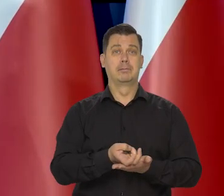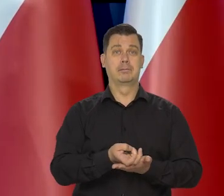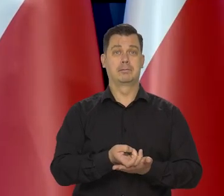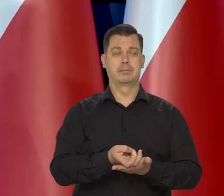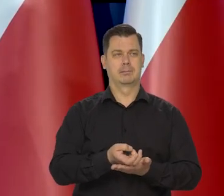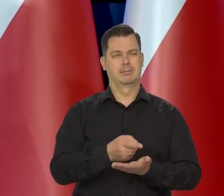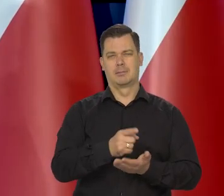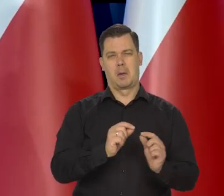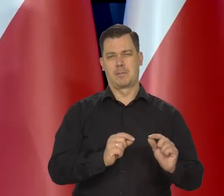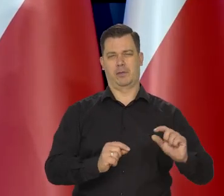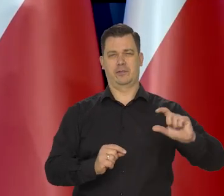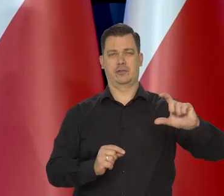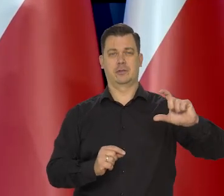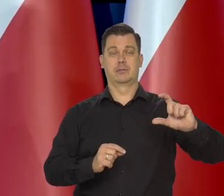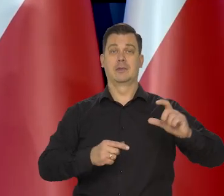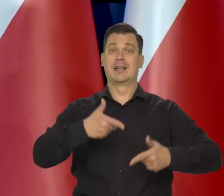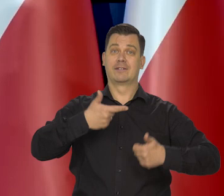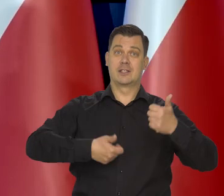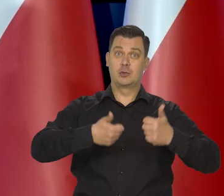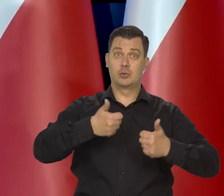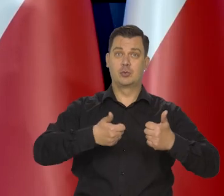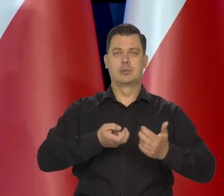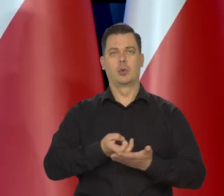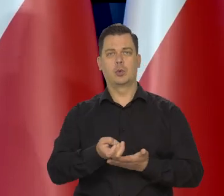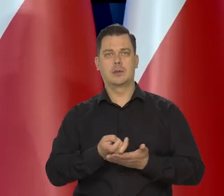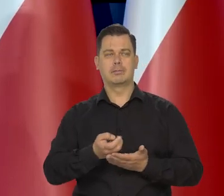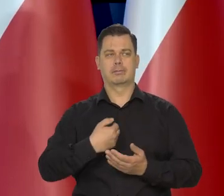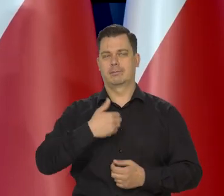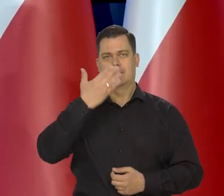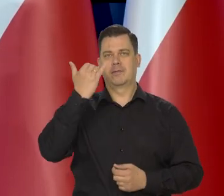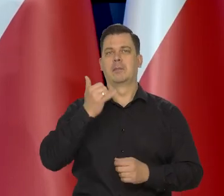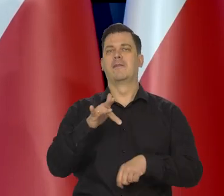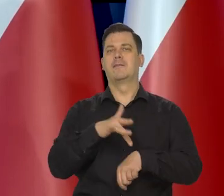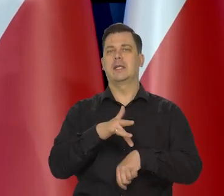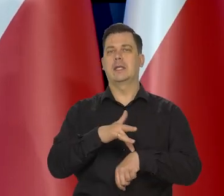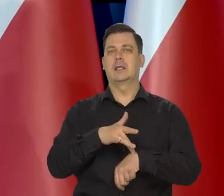bo styczeń i luty są pewną zagadką, no są pewnym niepokojem.